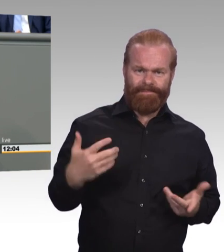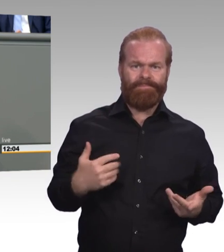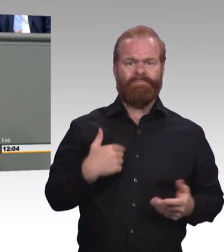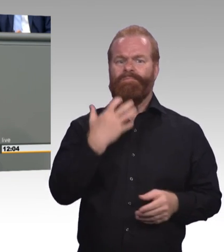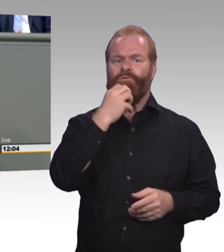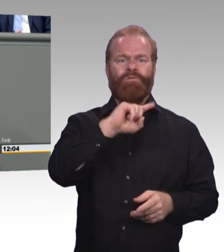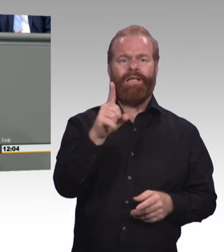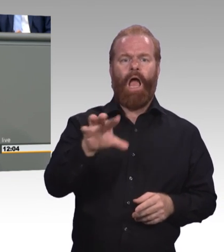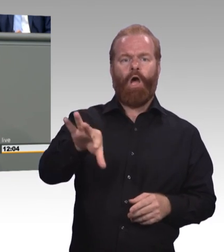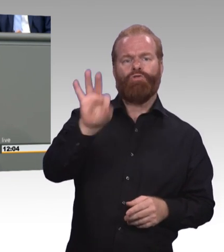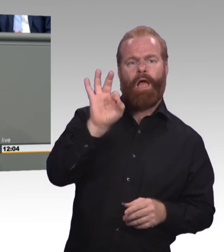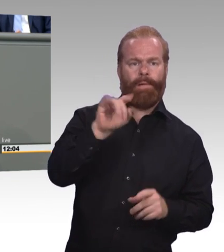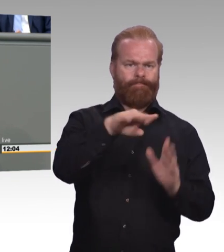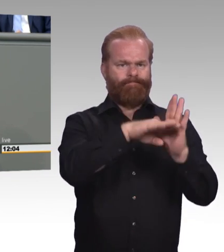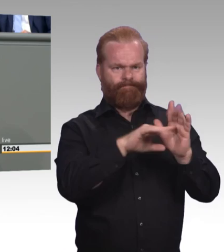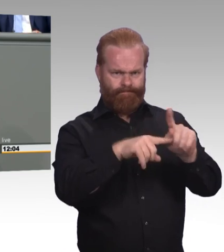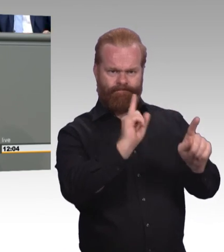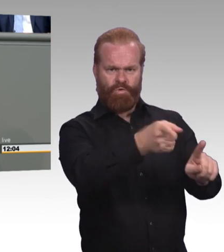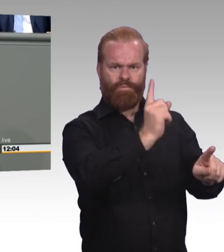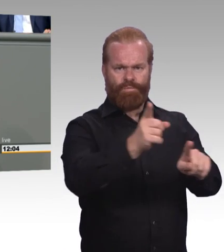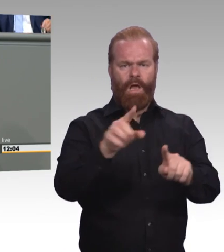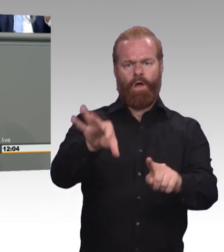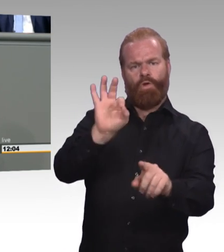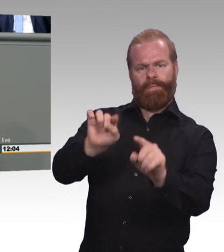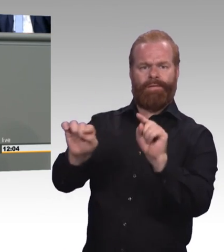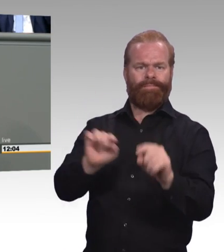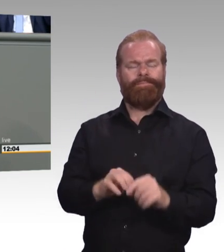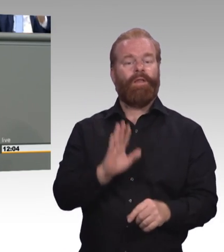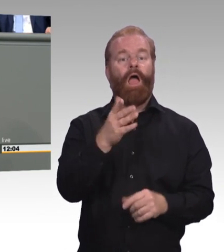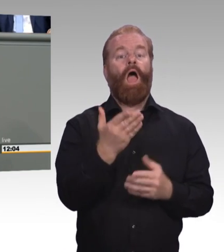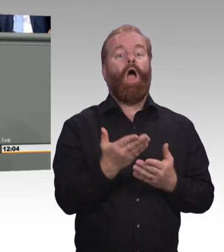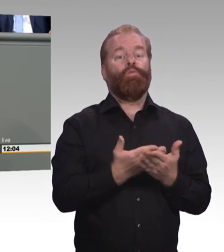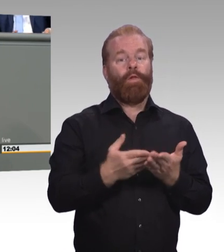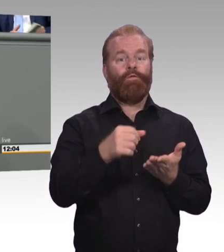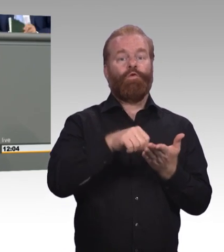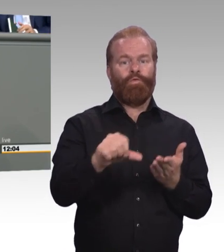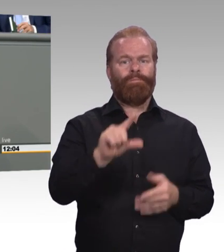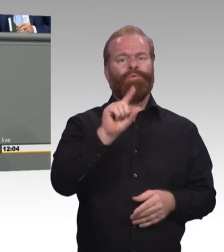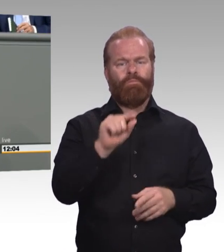Sondern, sie haben eine Mindestausbildungsvergütung verdient, die ihren Namen auch zurecht hat.